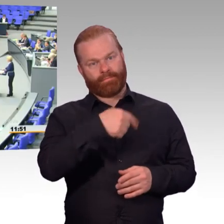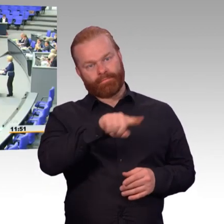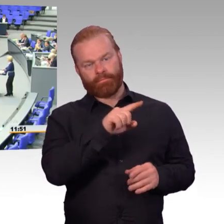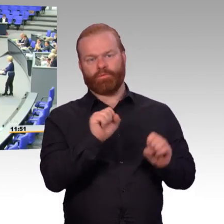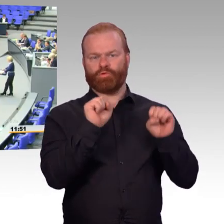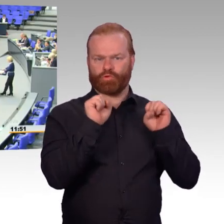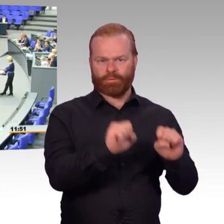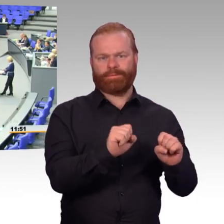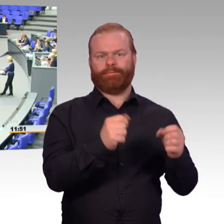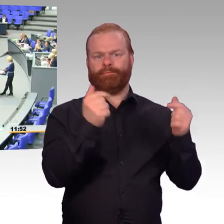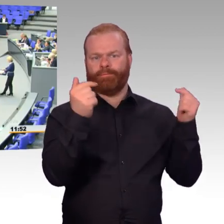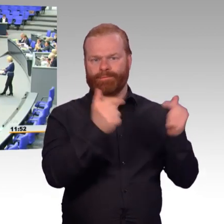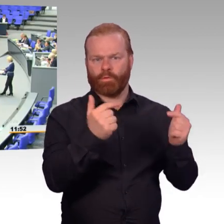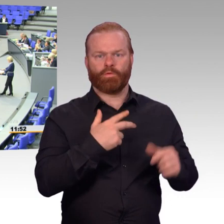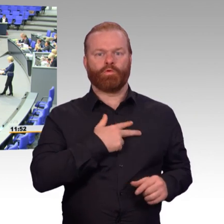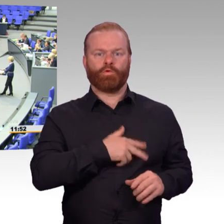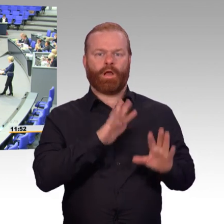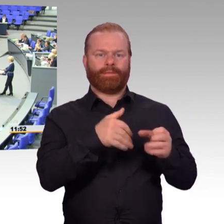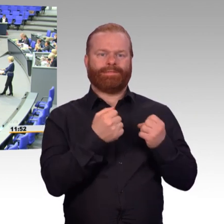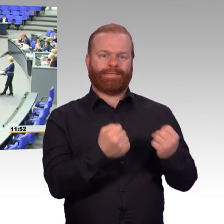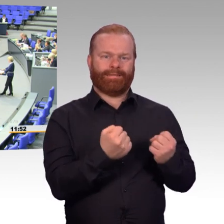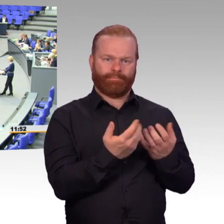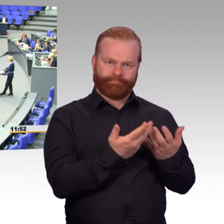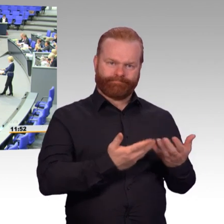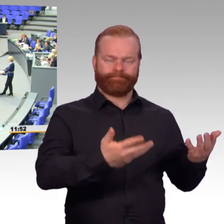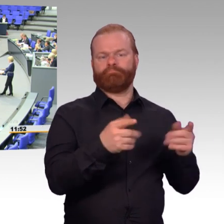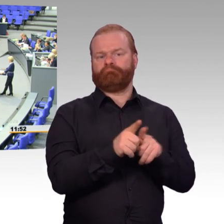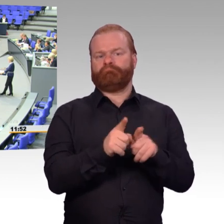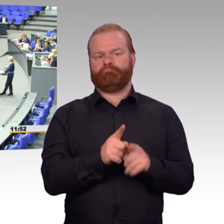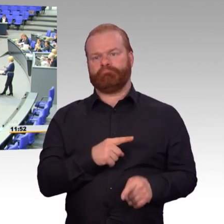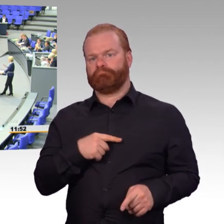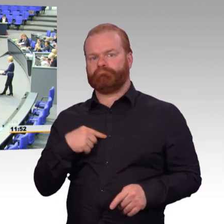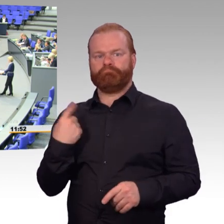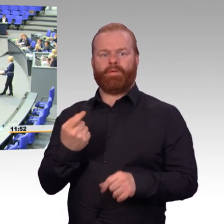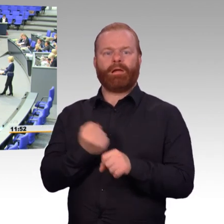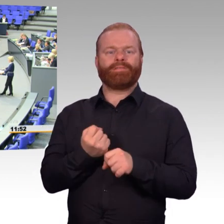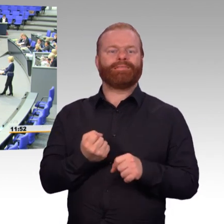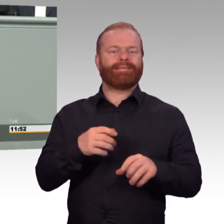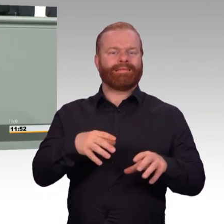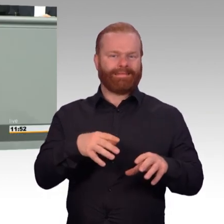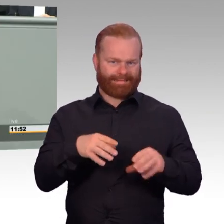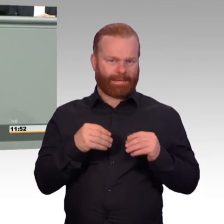In der vergangenen Legislaturperiode haben wir wieder Agendaattraktivität gewonnen. Die ersten großen Themen sind gewesen